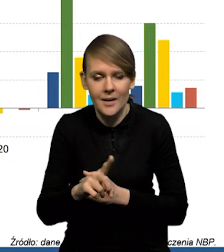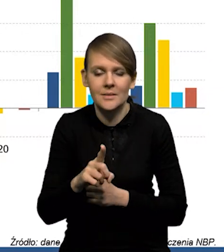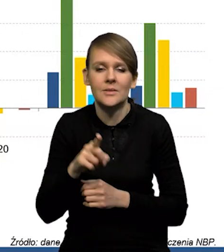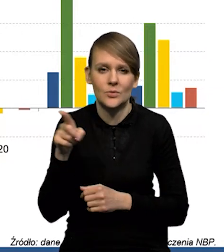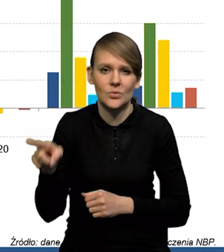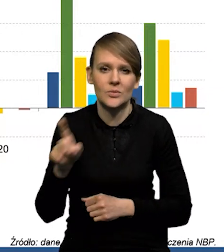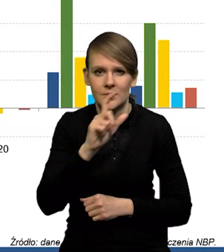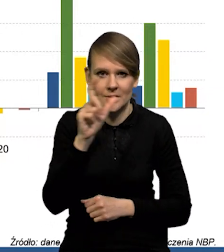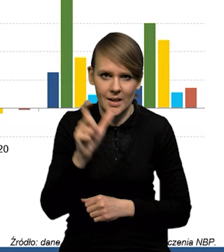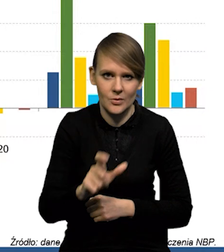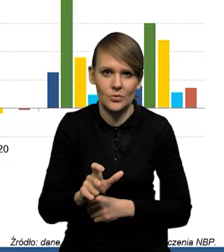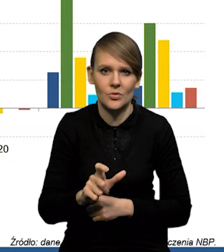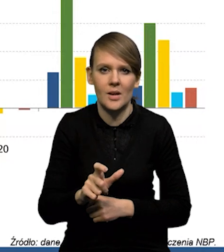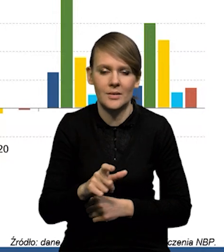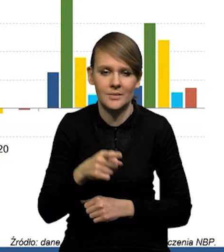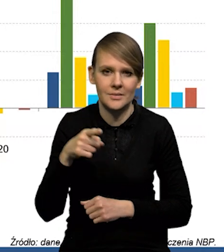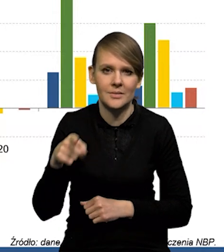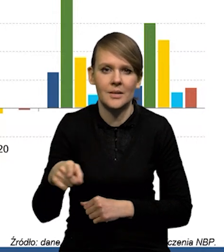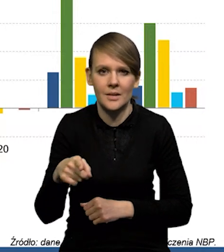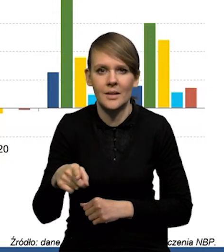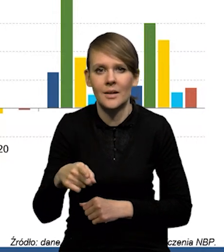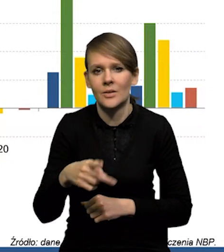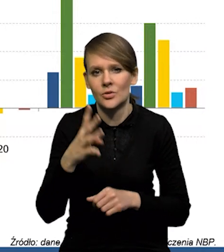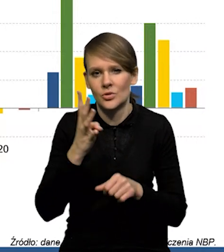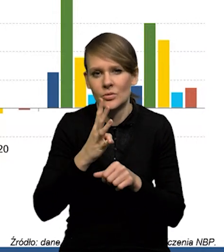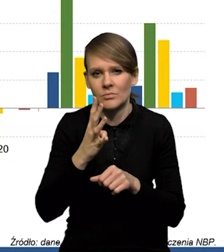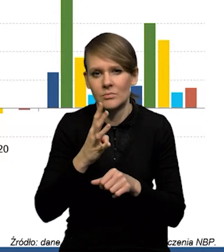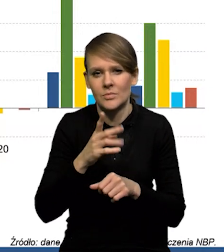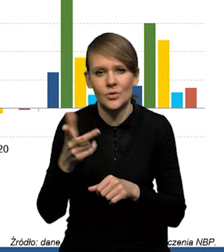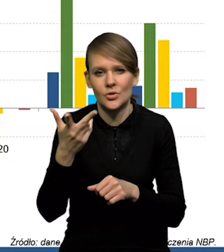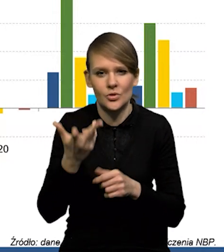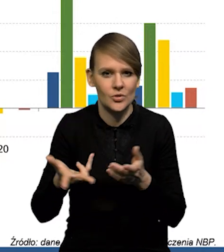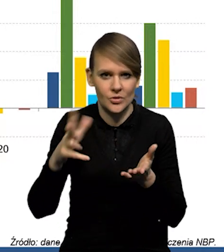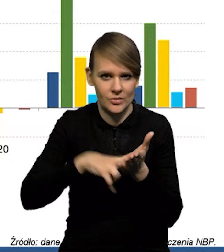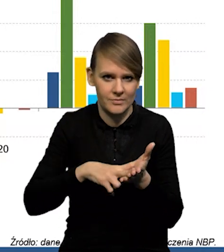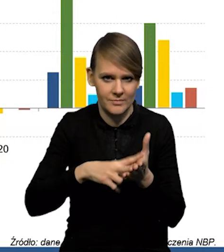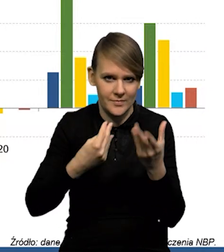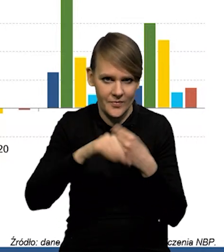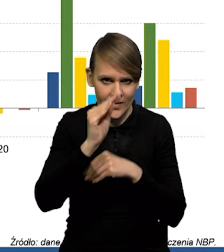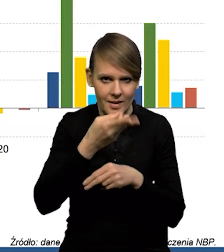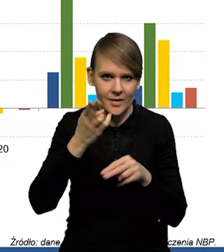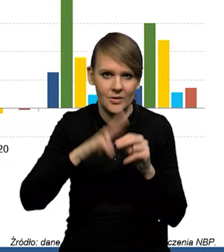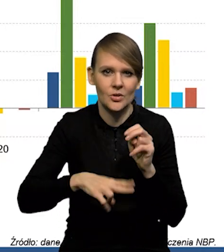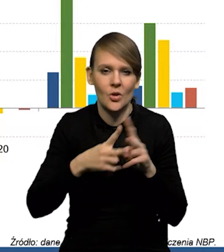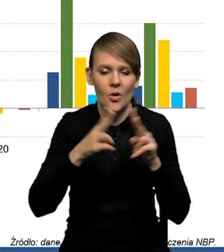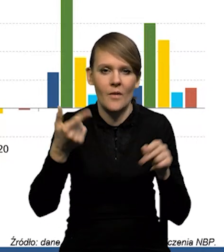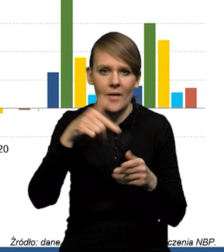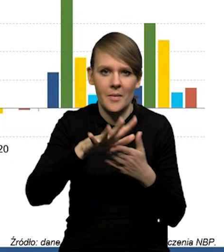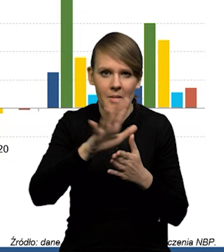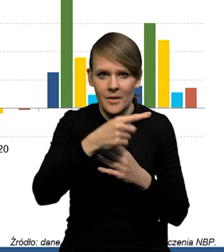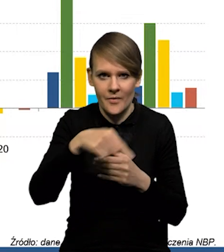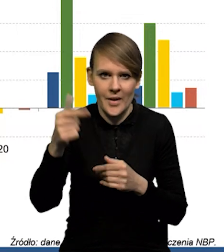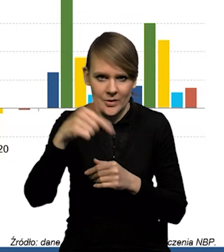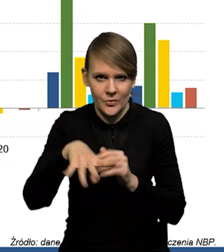to jest cały czas wartości trzykrotnie wyższe, niż w okresie 2015-19.